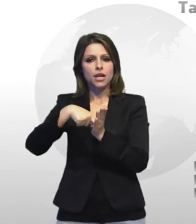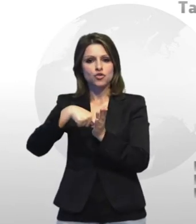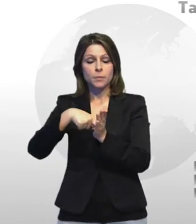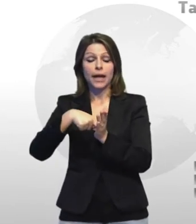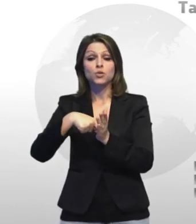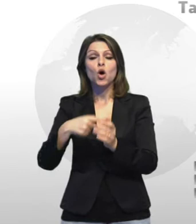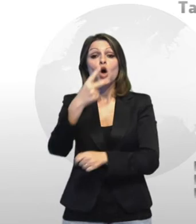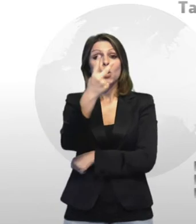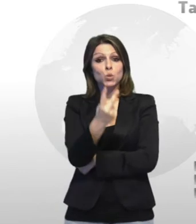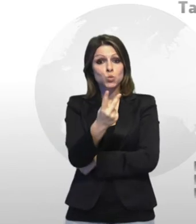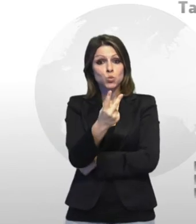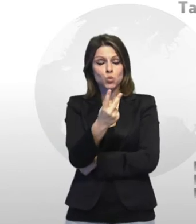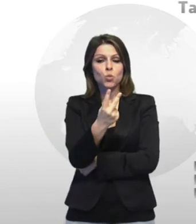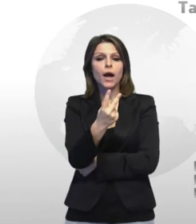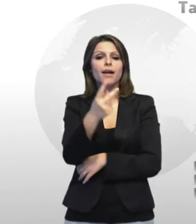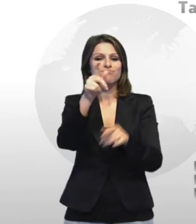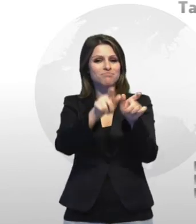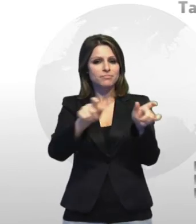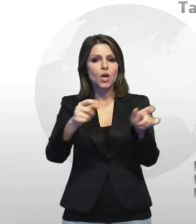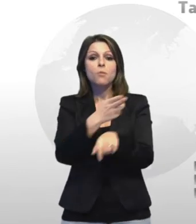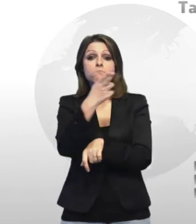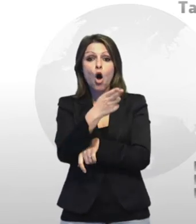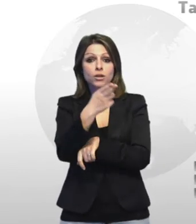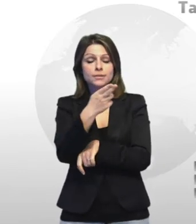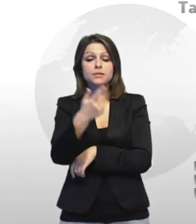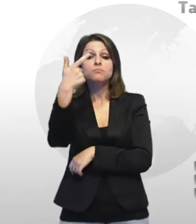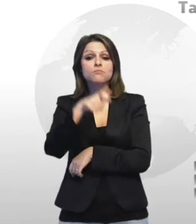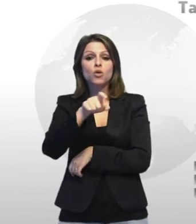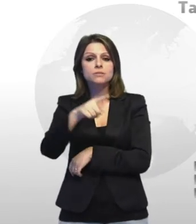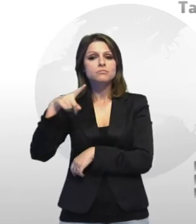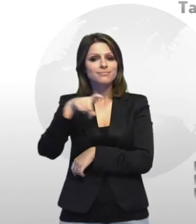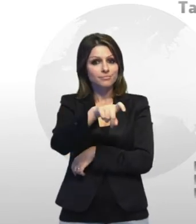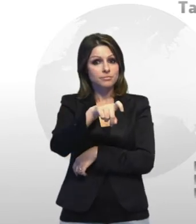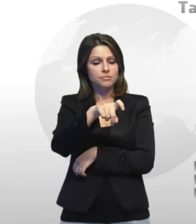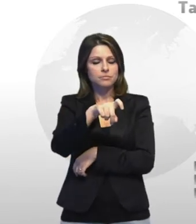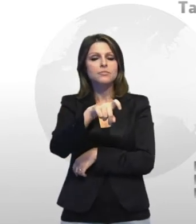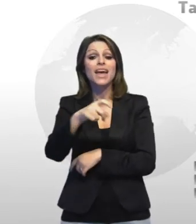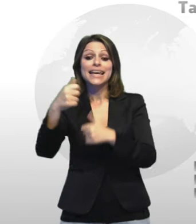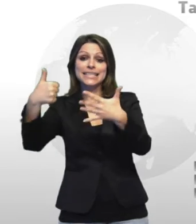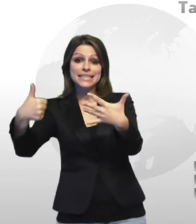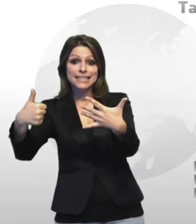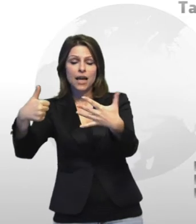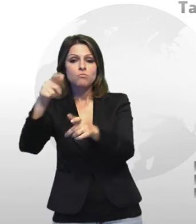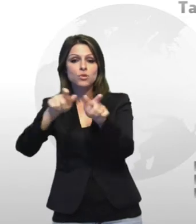correlate l'asbestosi